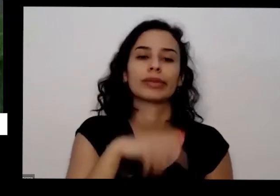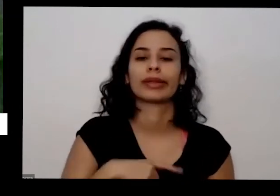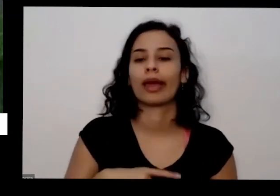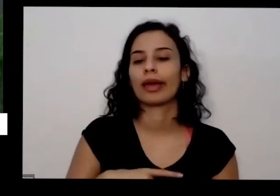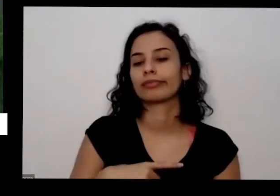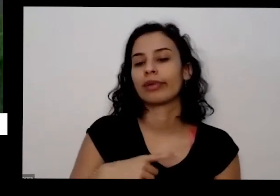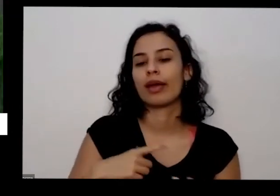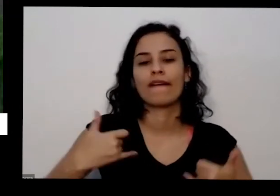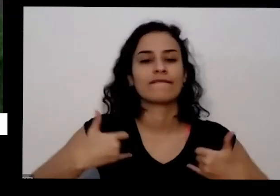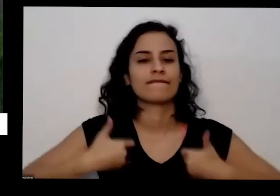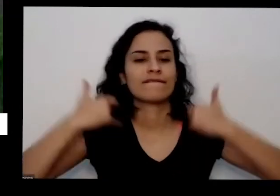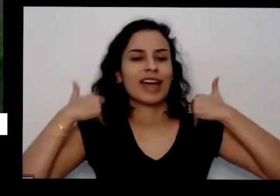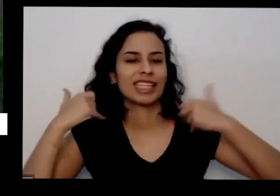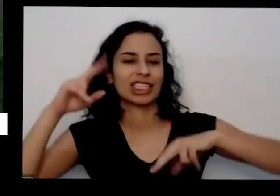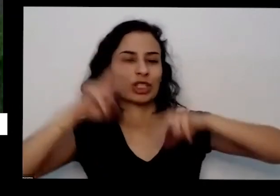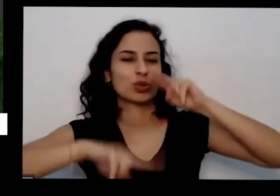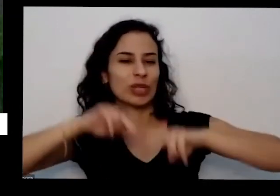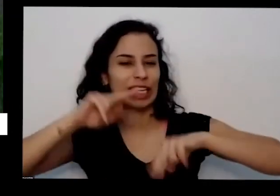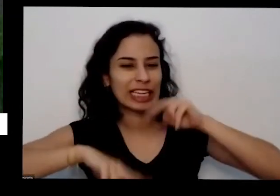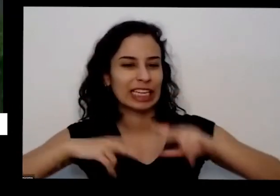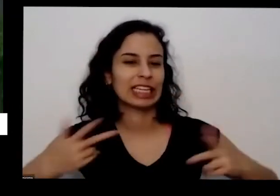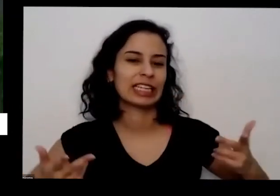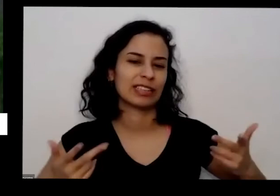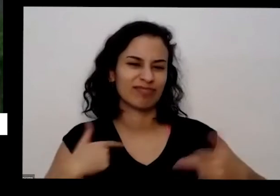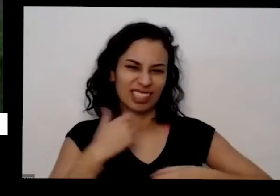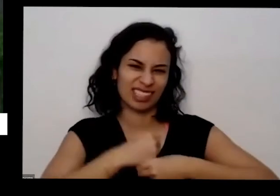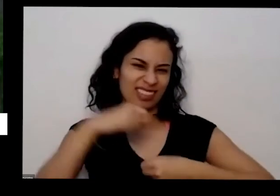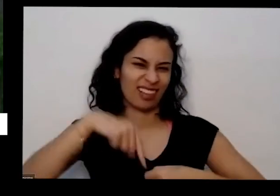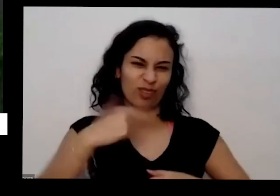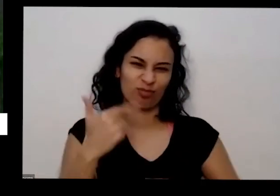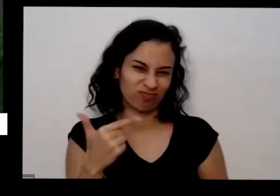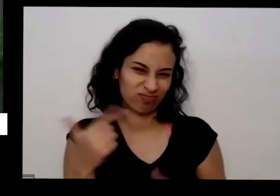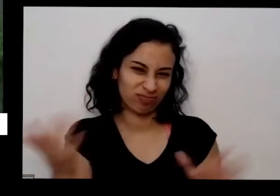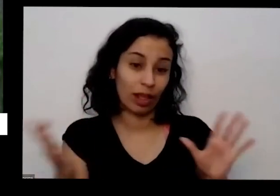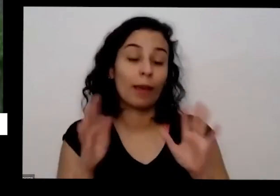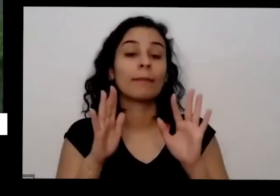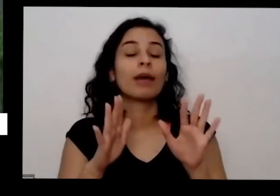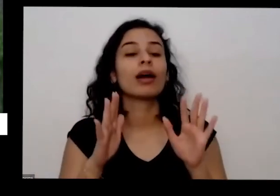exemplo esse ano quase não tem mais onde tem festa junina sempre tem fogueira de São João só ir lá no